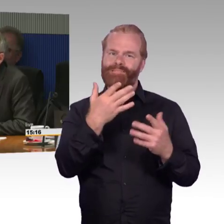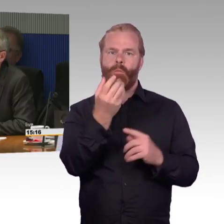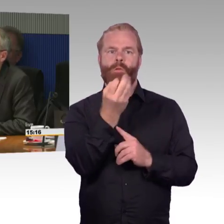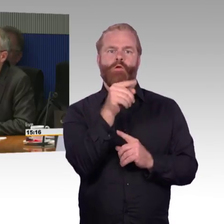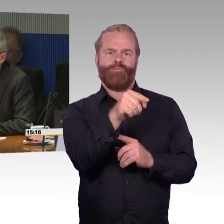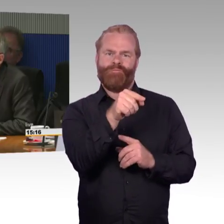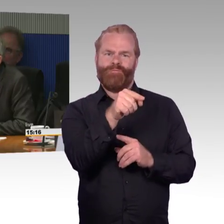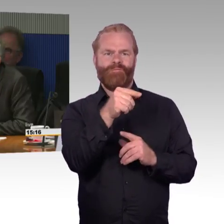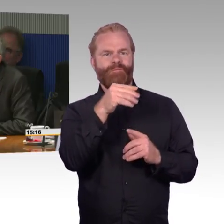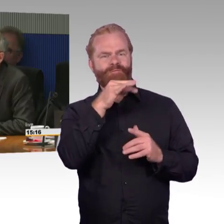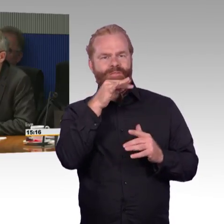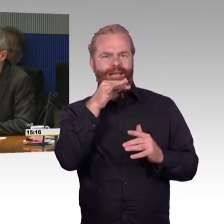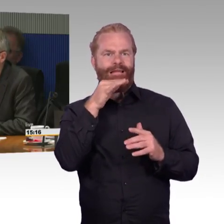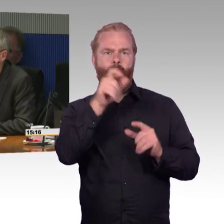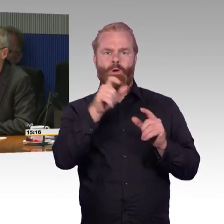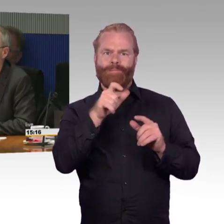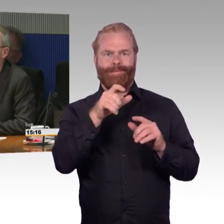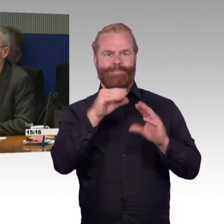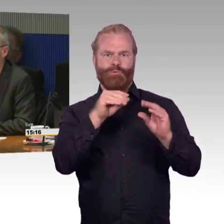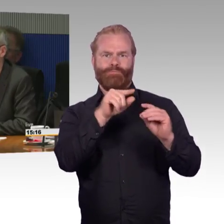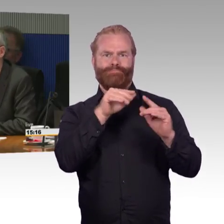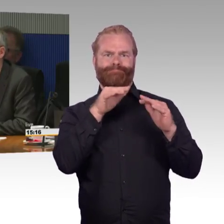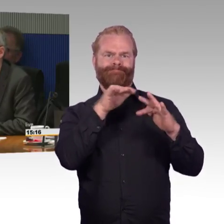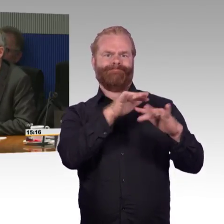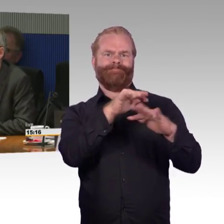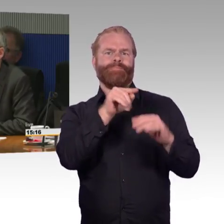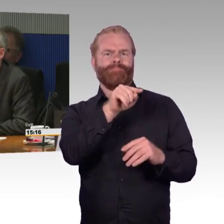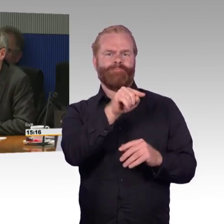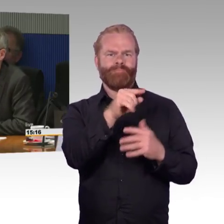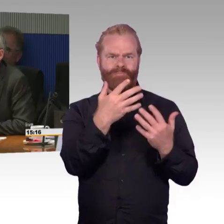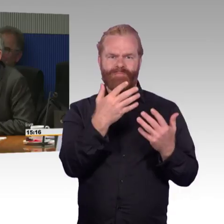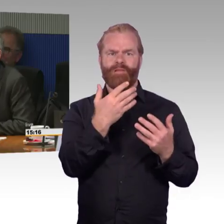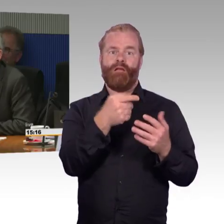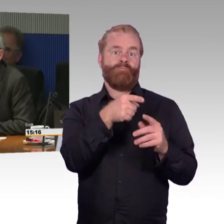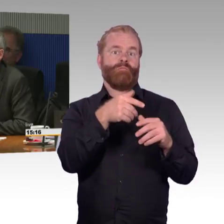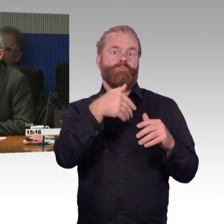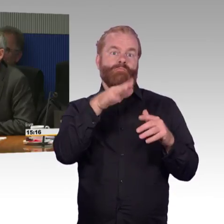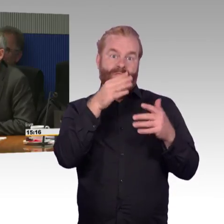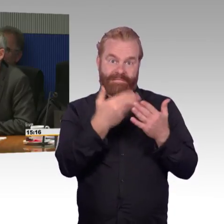Es gibt Regionalzüge mit Stufen am Eingang und welche, die keine Stufen haben.